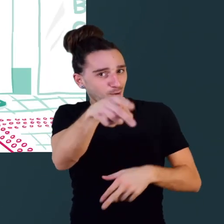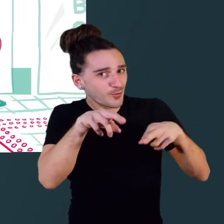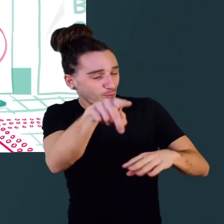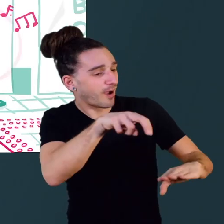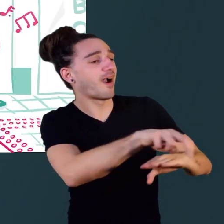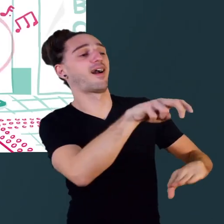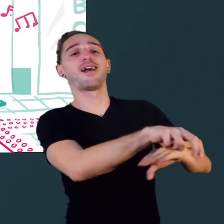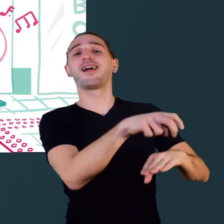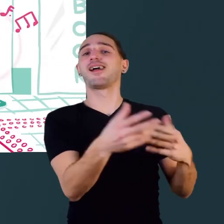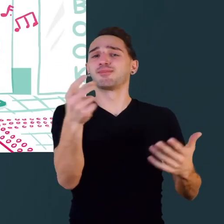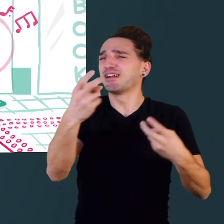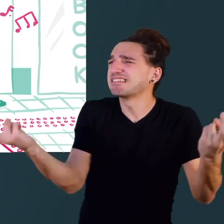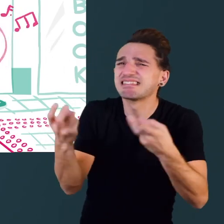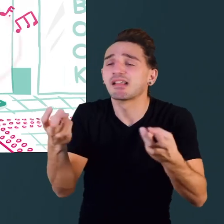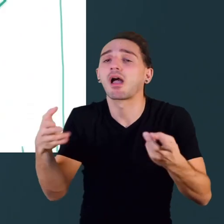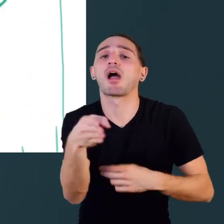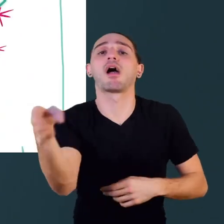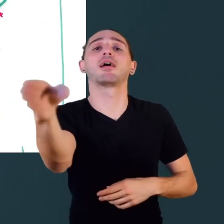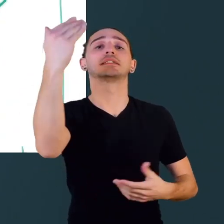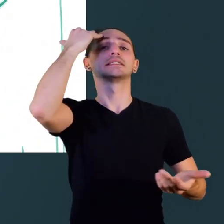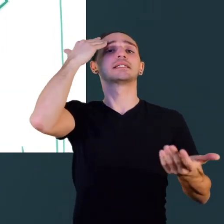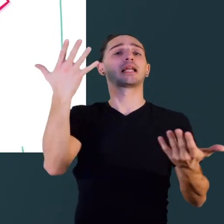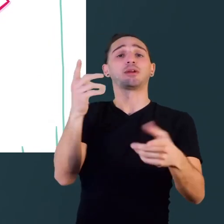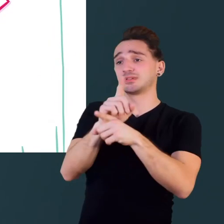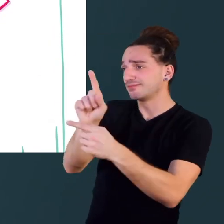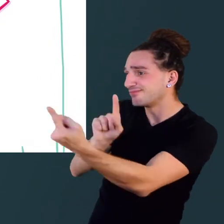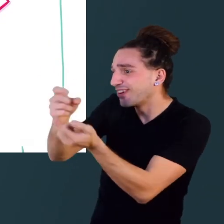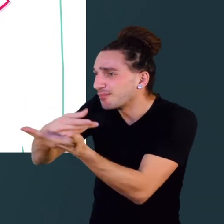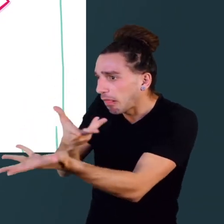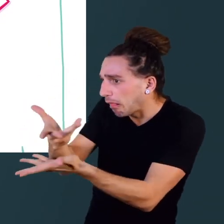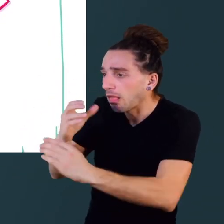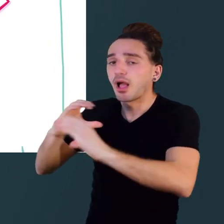traverser la rue, trouver son chemin,